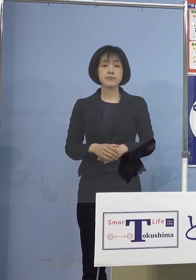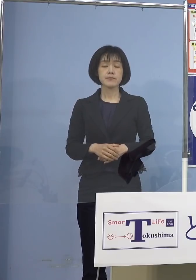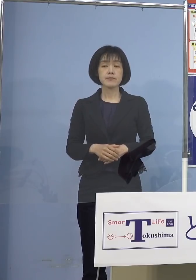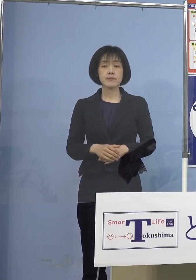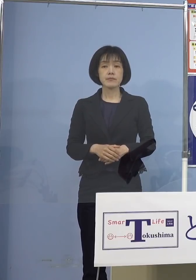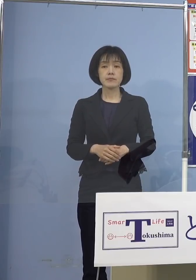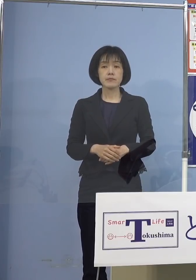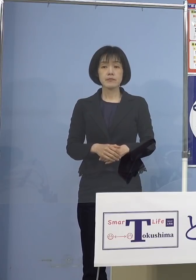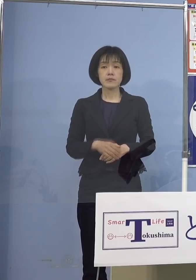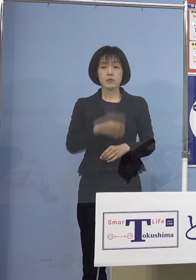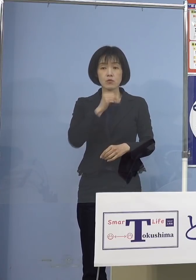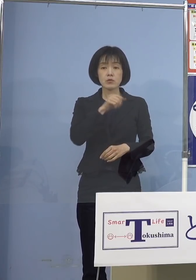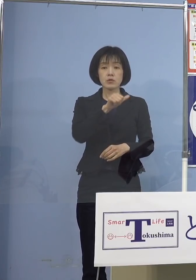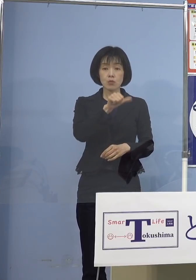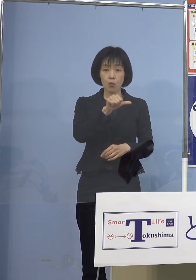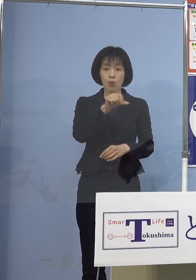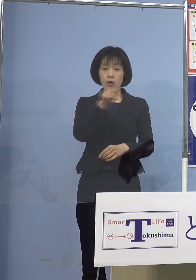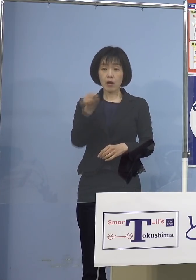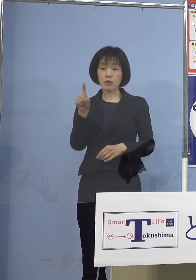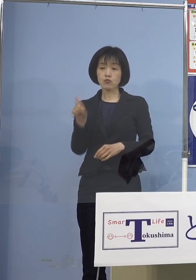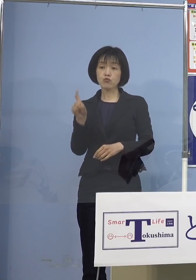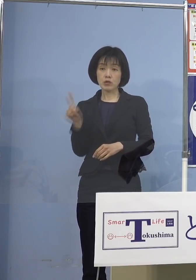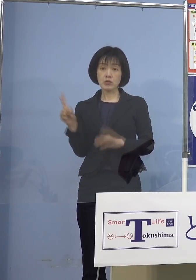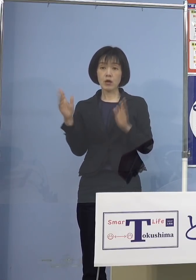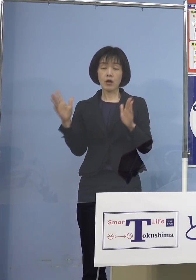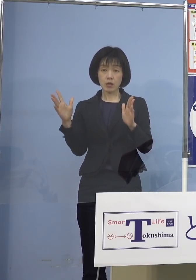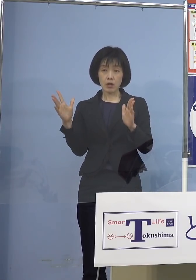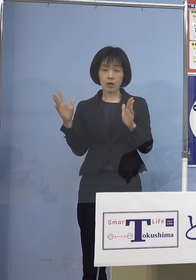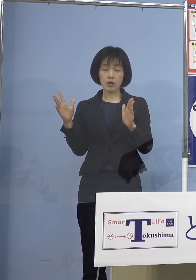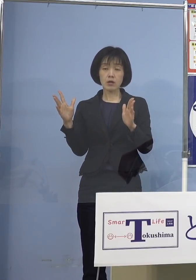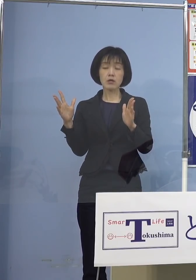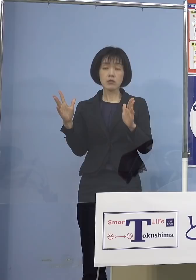5歳から11歳 厚生科学審議会におきまして